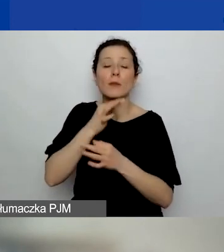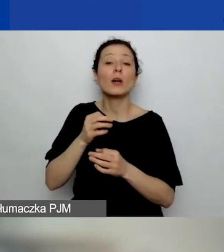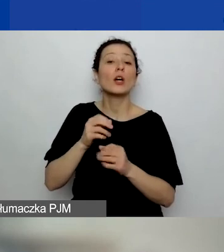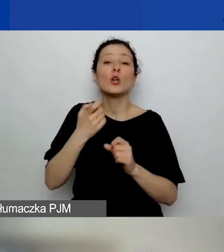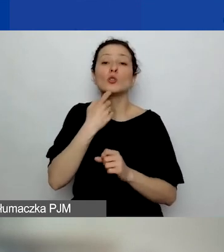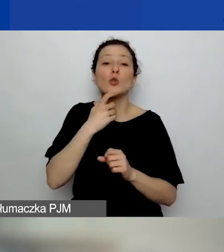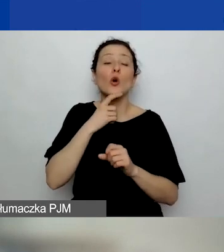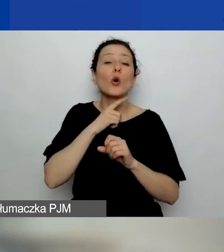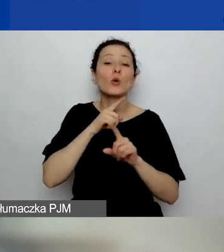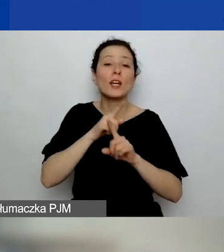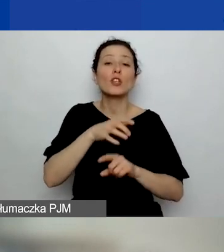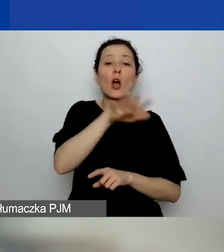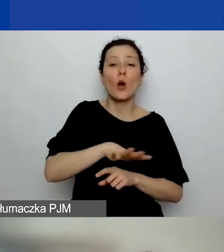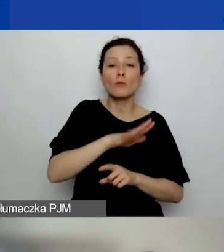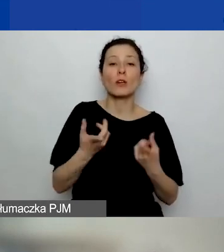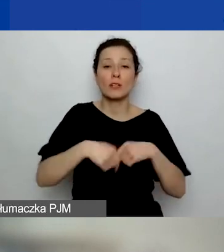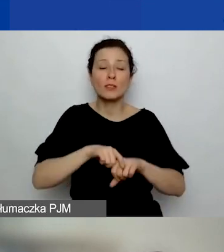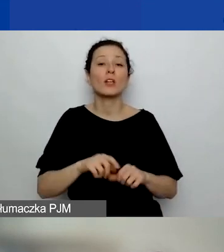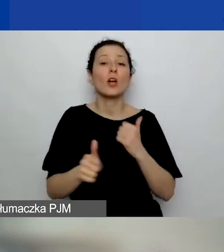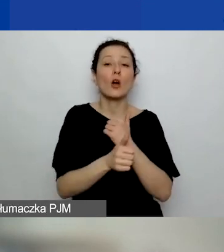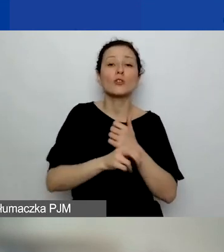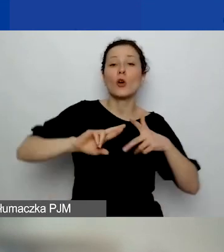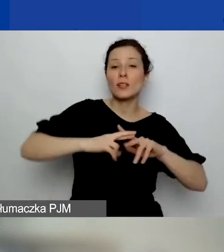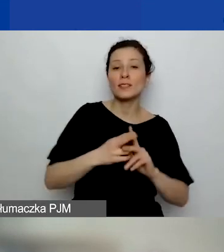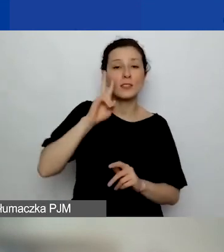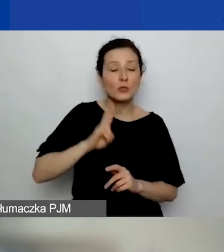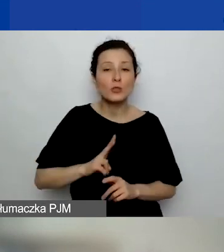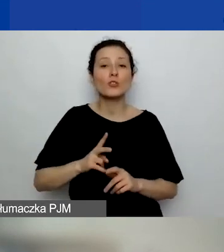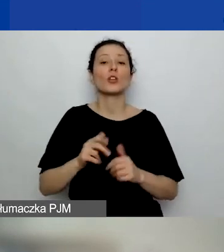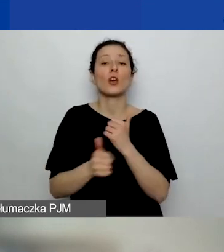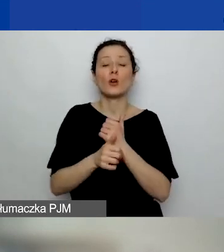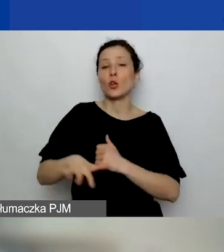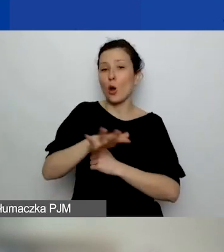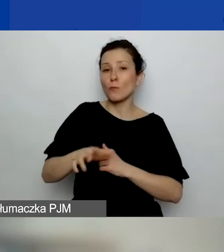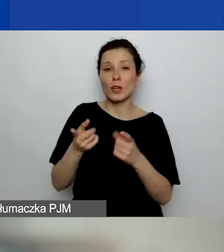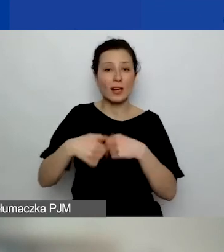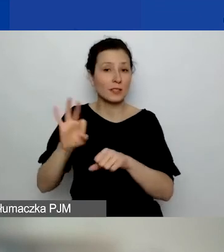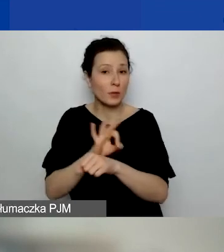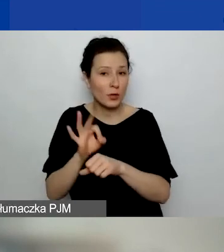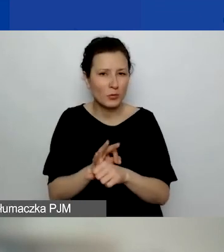Czy to adres zarejestrowania instytucji, czy obszar realizacji projektu. Myślę, że tu chodzi w kontekście tego,